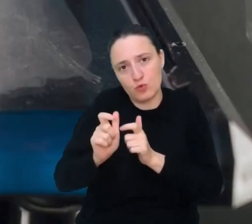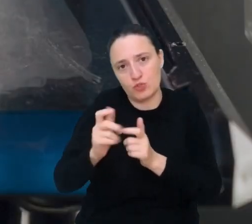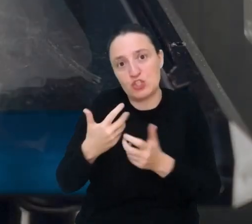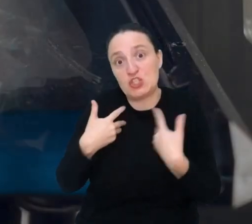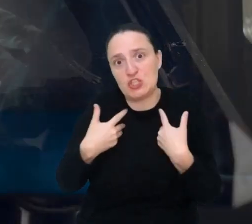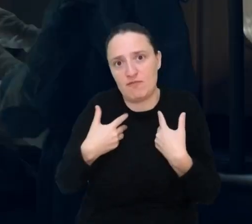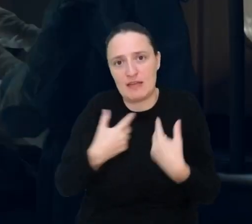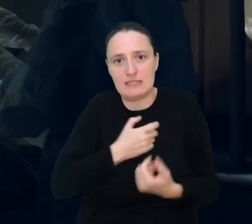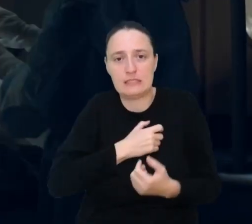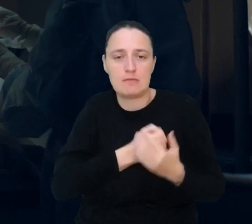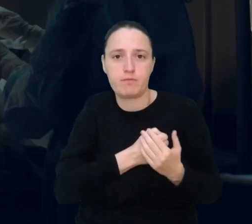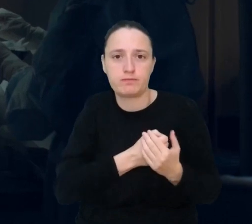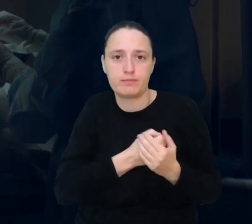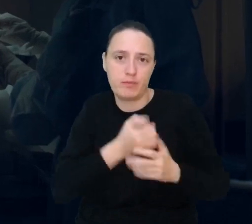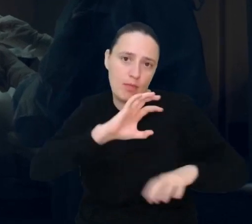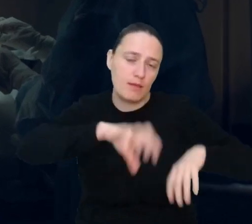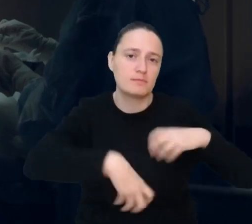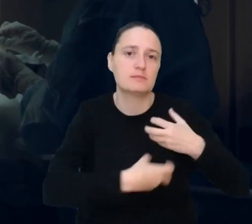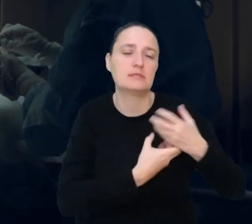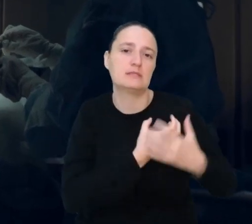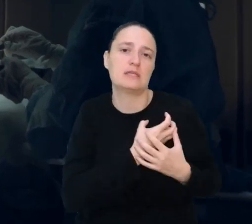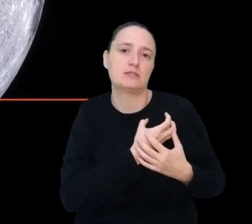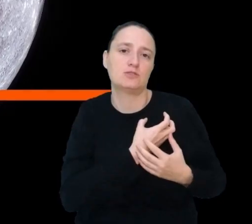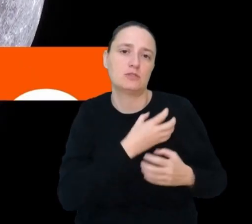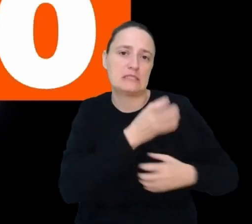prawie takie samo, jak to prawdziwe, tylko zdrowe.